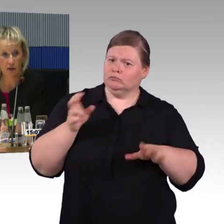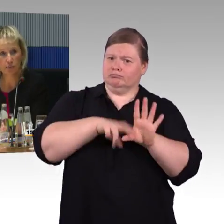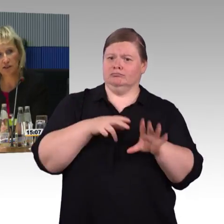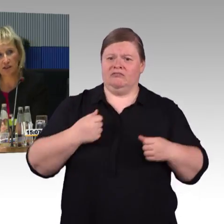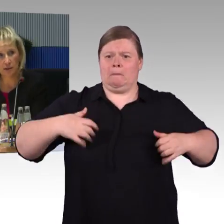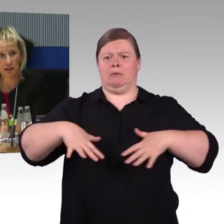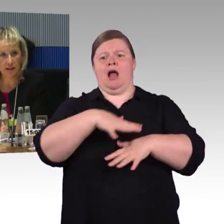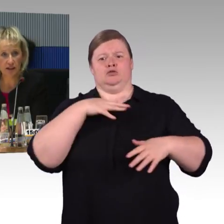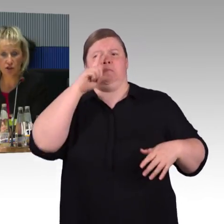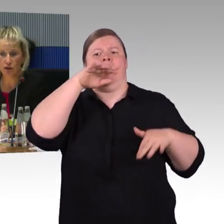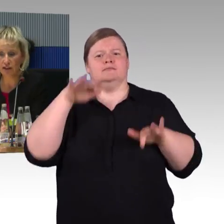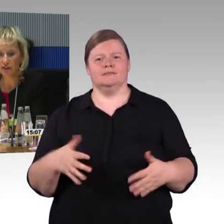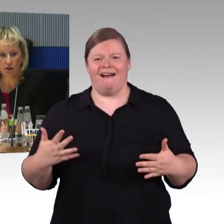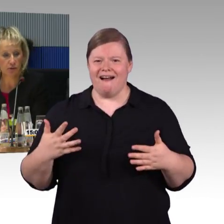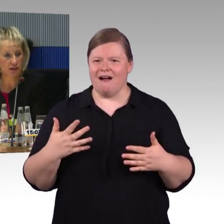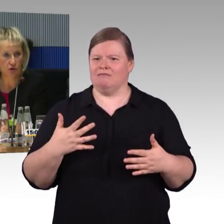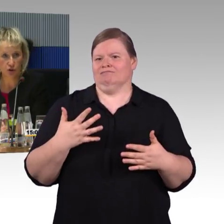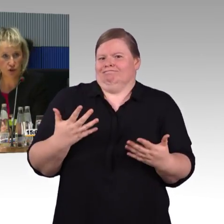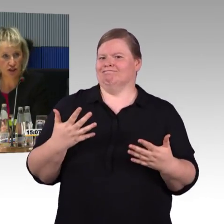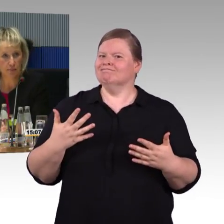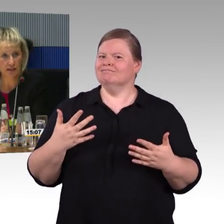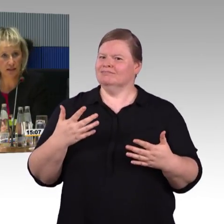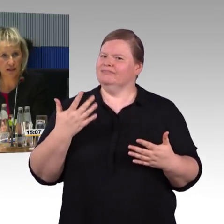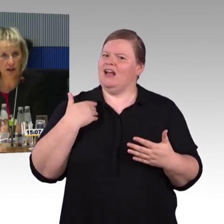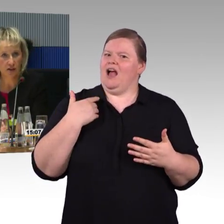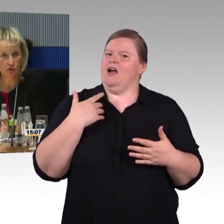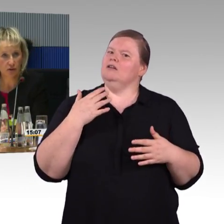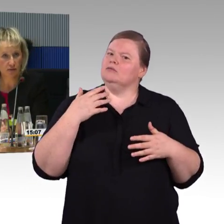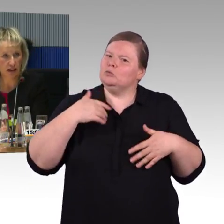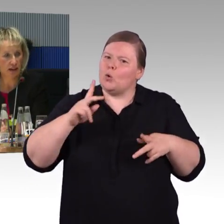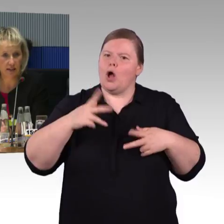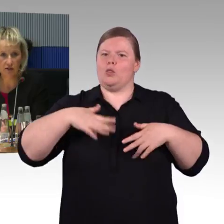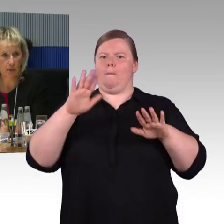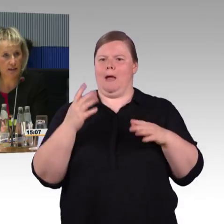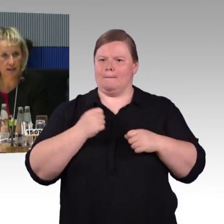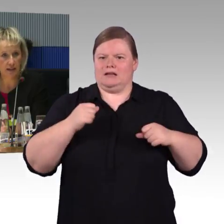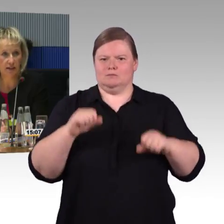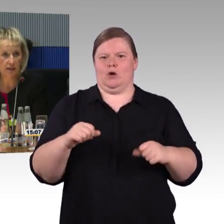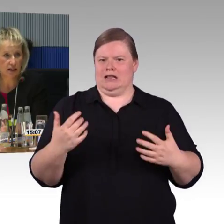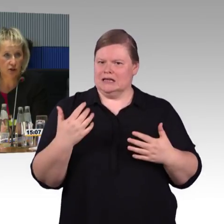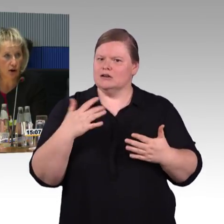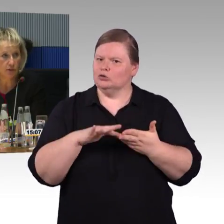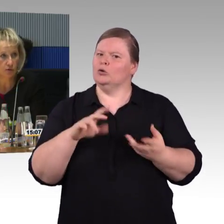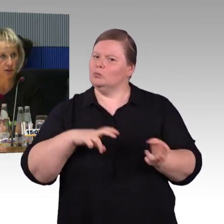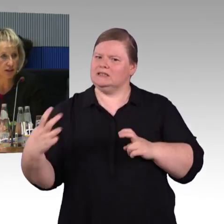aber bei der behindertengerechten Toilette und Stellplätze und so weiter werden die DIN-Werte